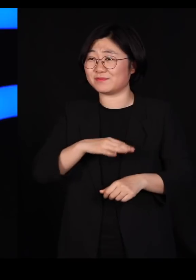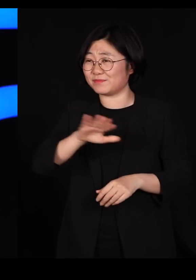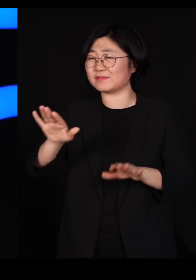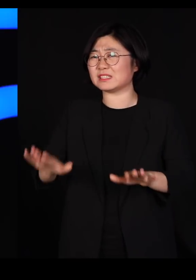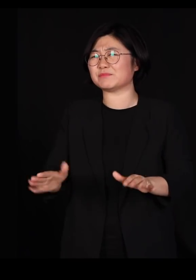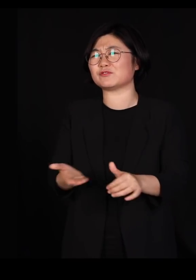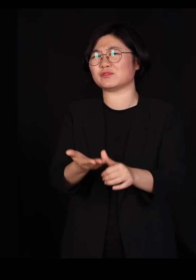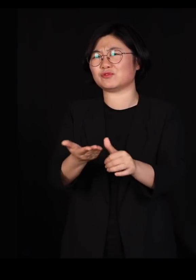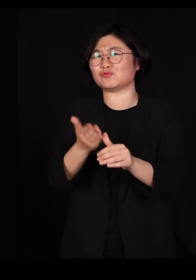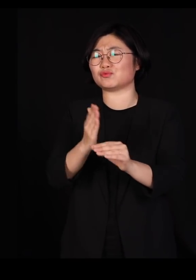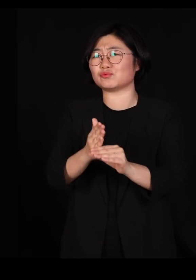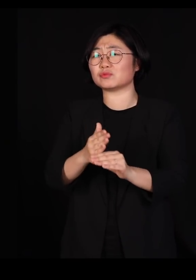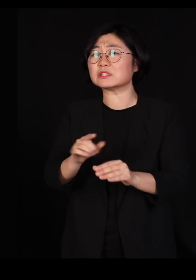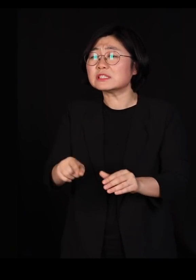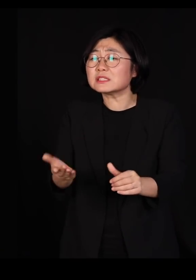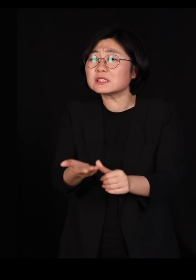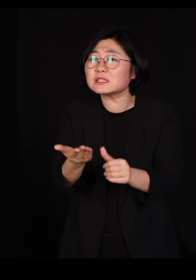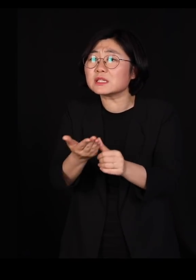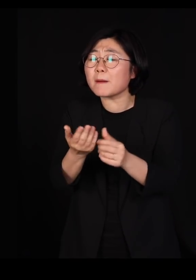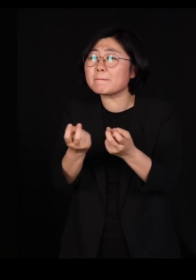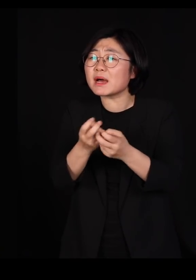그런데 그 기르는 방식이 또 문제입니다